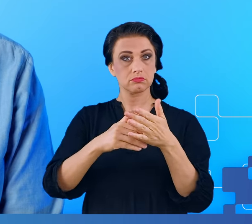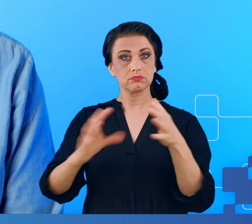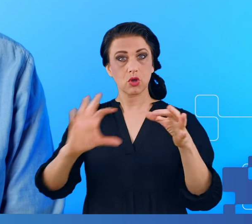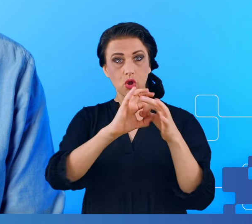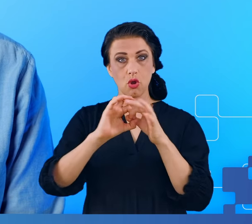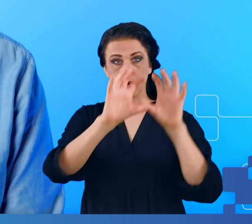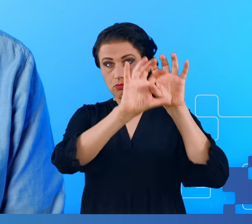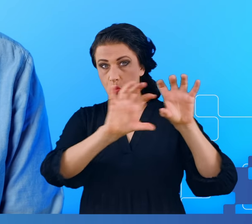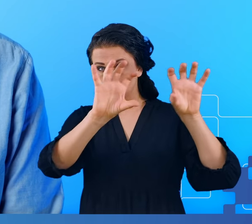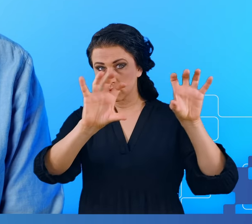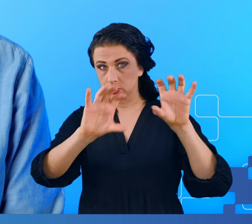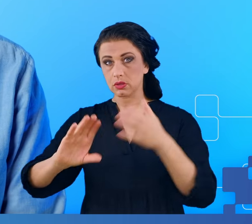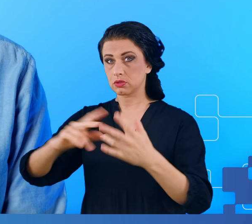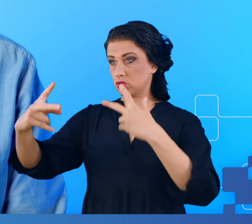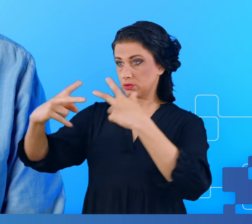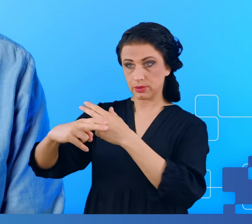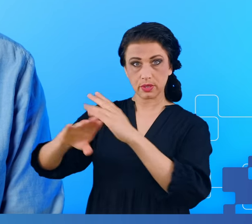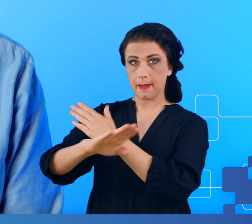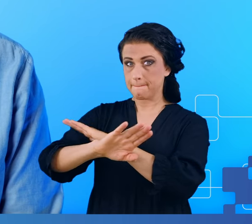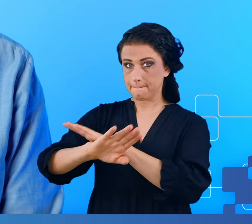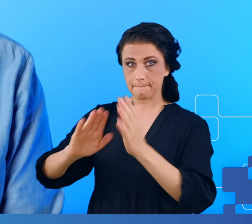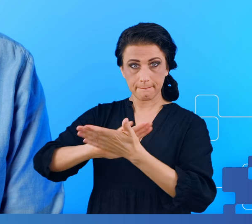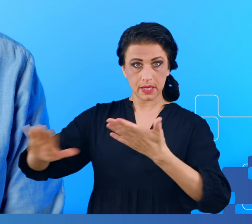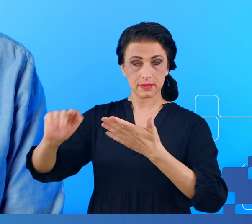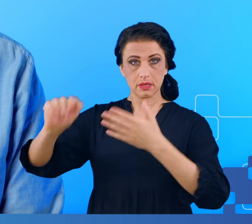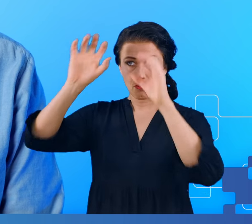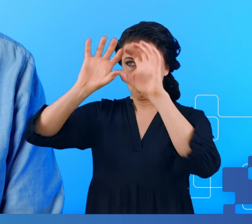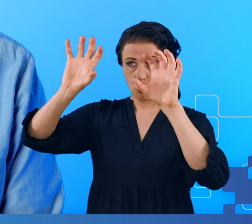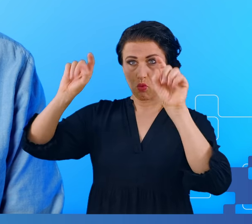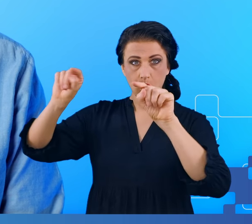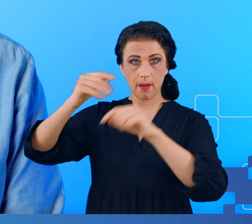tak jak mózg bez mgły mózgowej, a ten nigdy nie chorował na COVID.